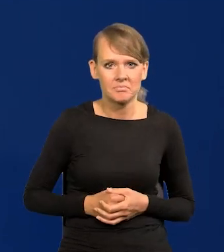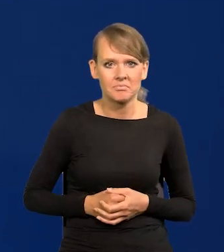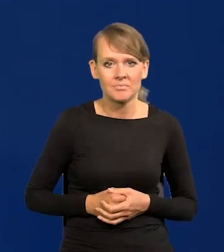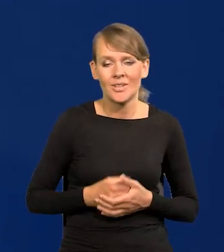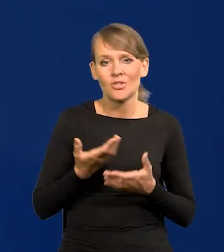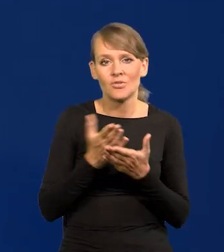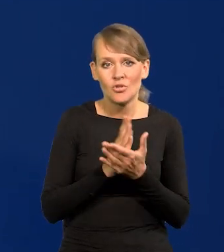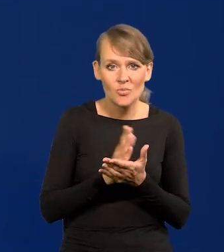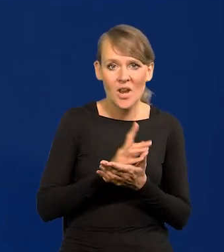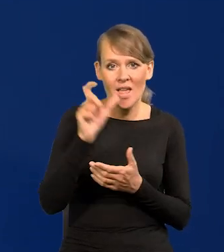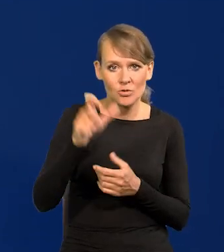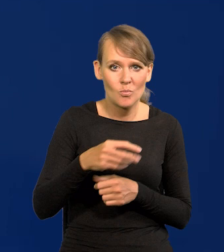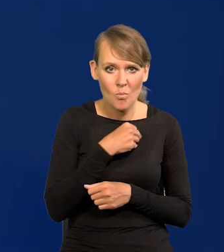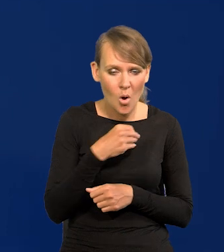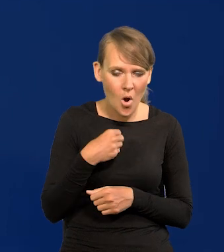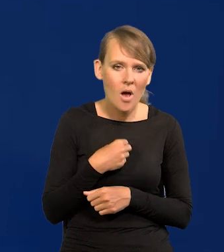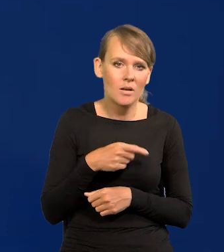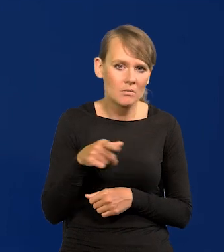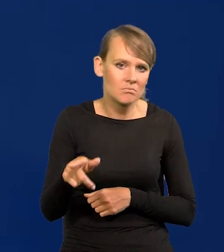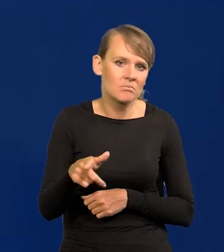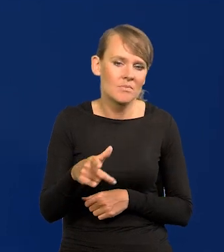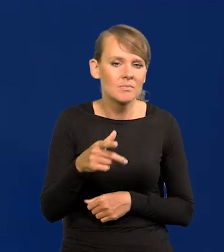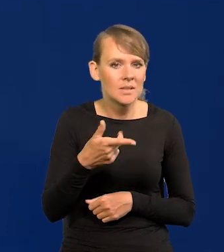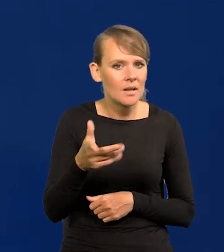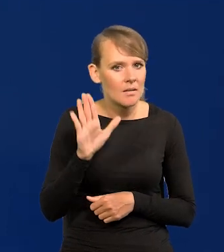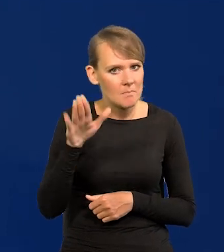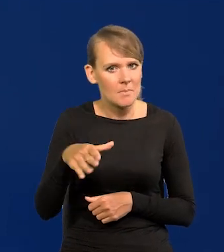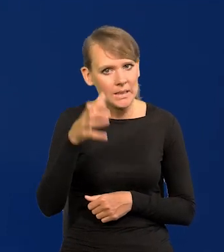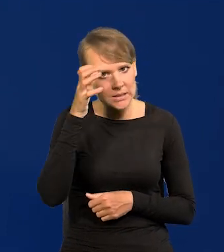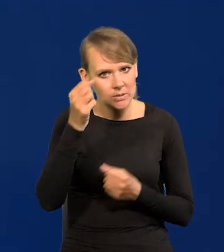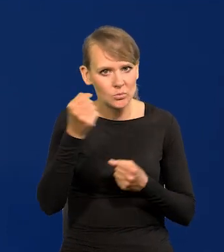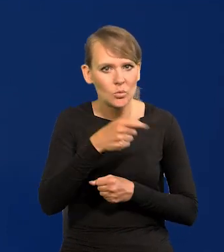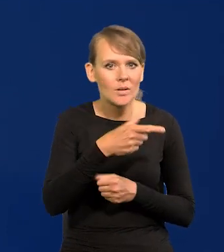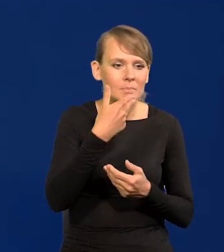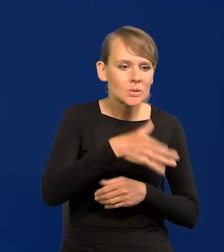I przeciętny Polak jest bardzo dobrze wyedukowany, dlatego kapitał zagraniczny tu napływa.